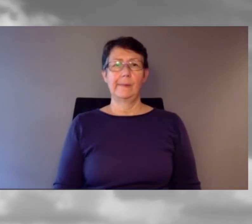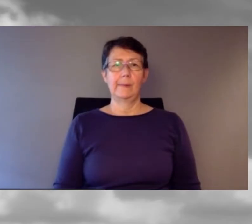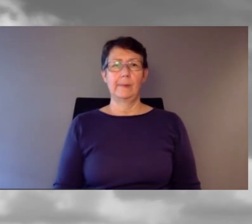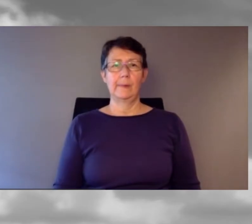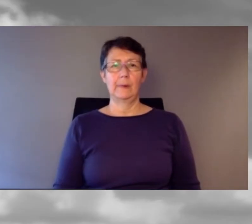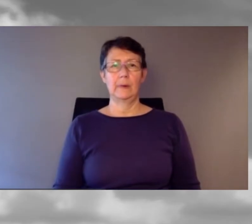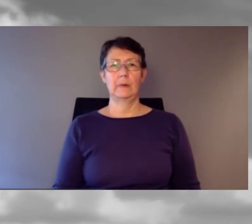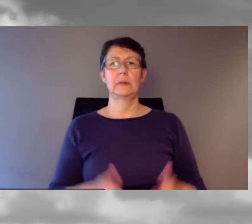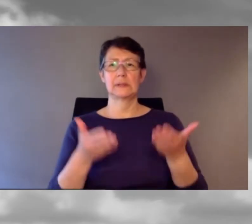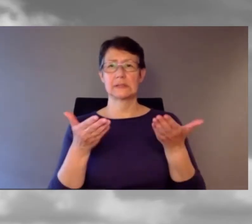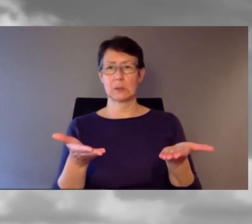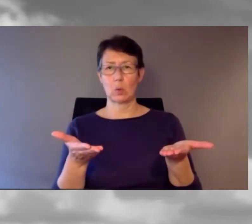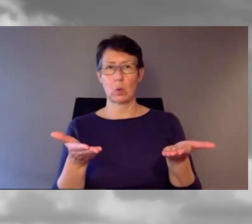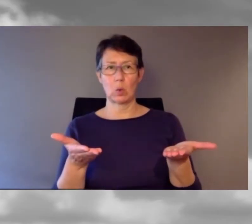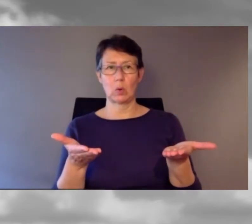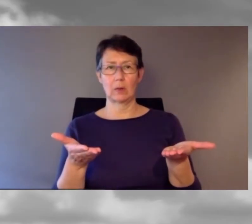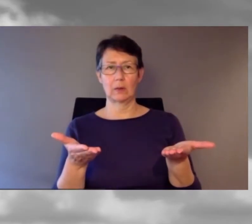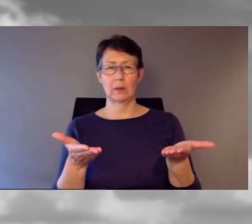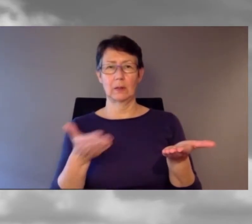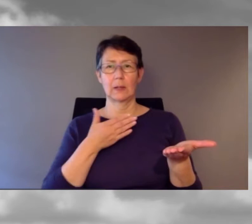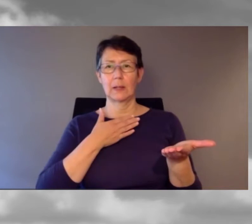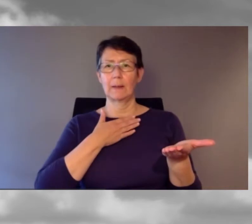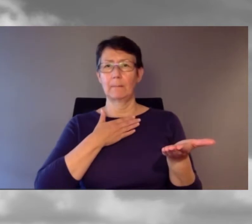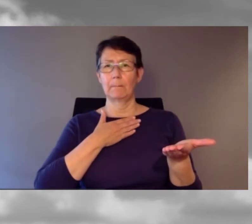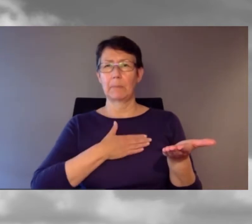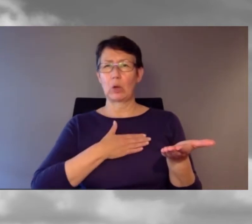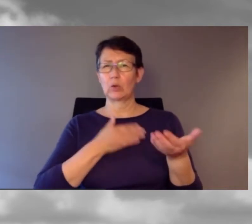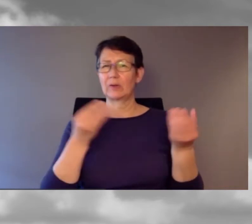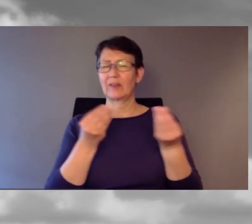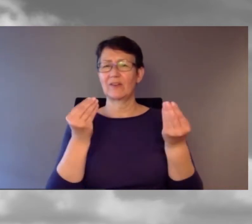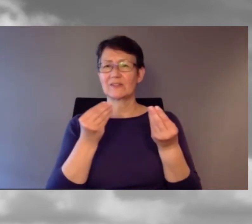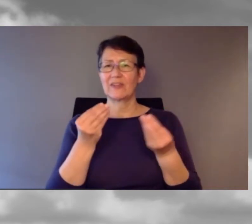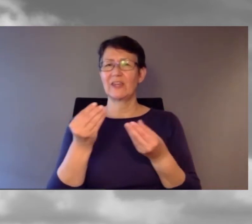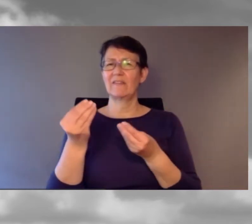So, wir bräuchten einen Frühstücksgong,